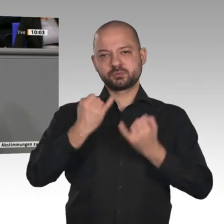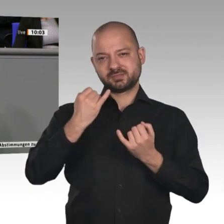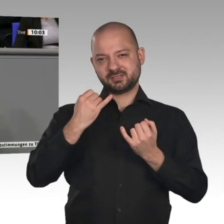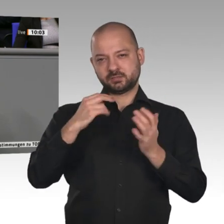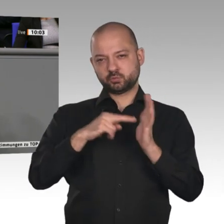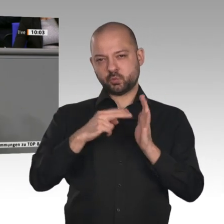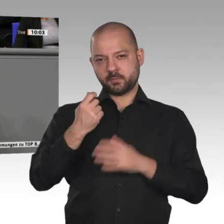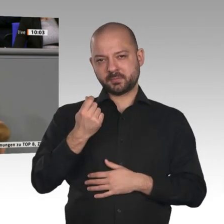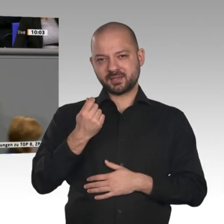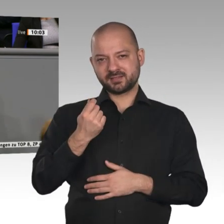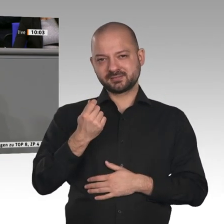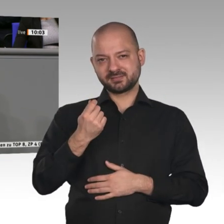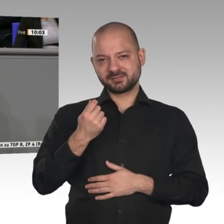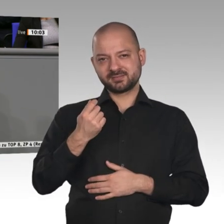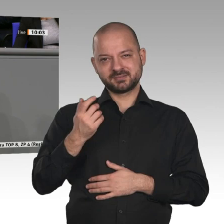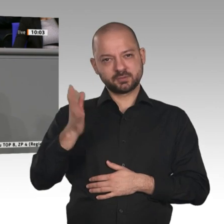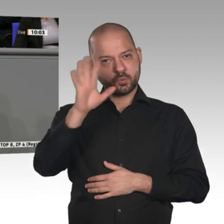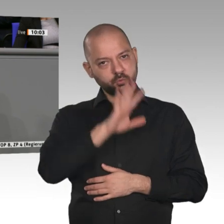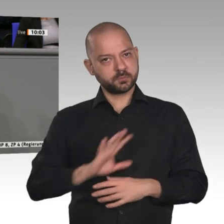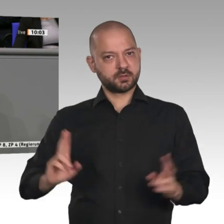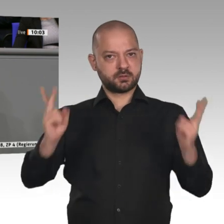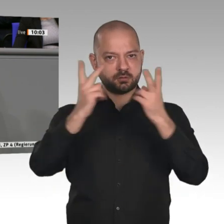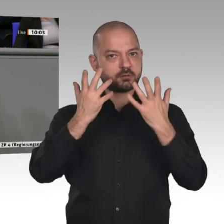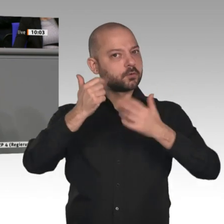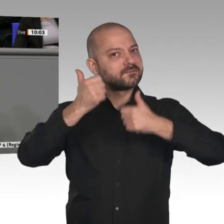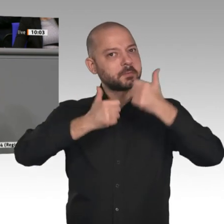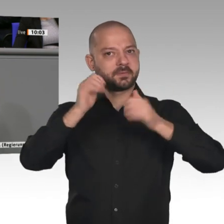anderen Regionen der Welt wettbewerbsfähig ist, sodass die Wertschöpfungsketten der